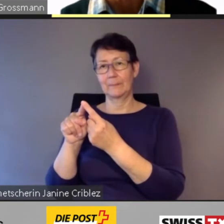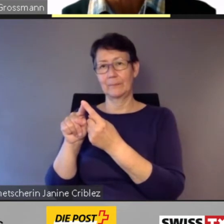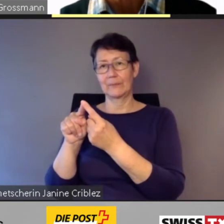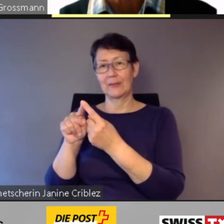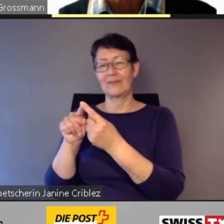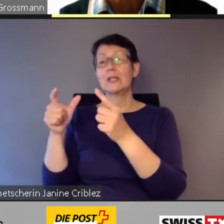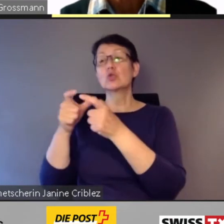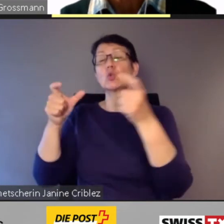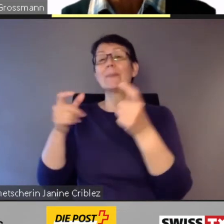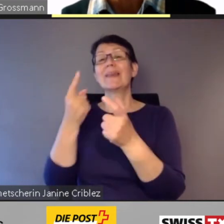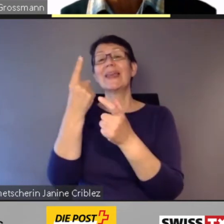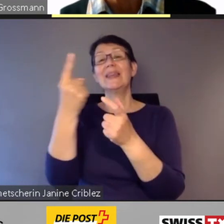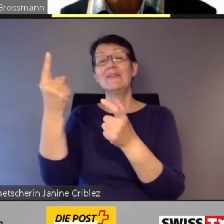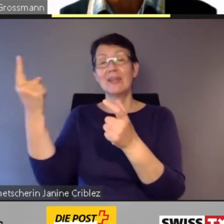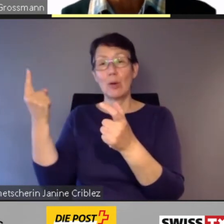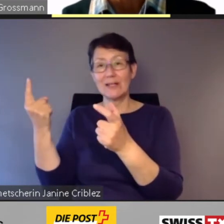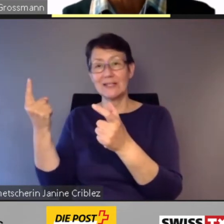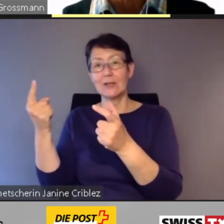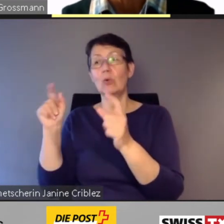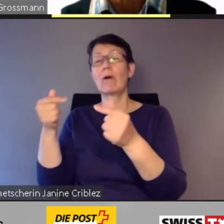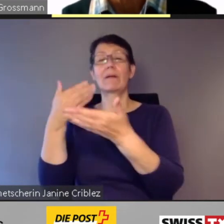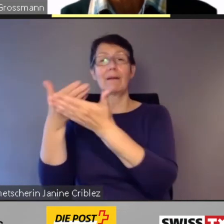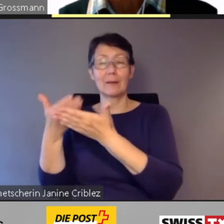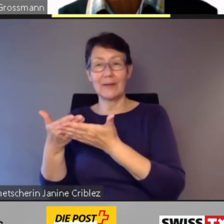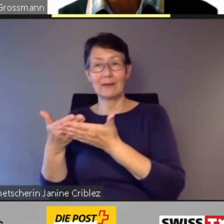die Digitalisierung und die Forderung nach Flexibilisierung zu erhalten.